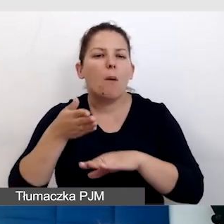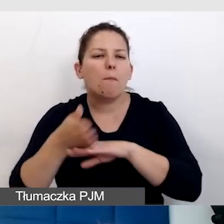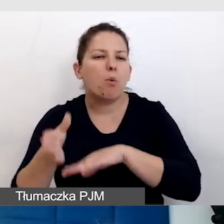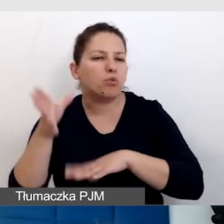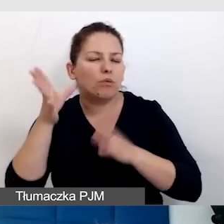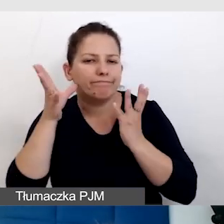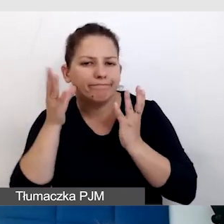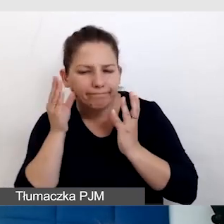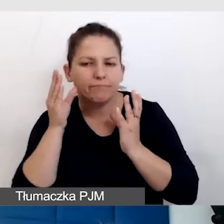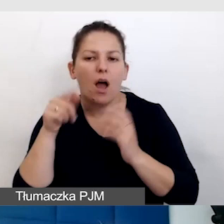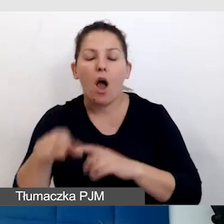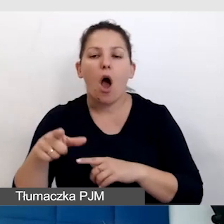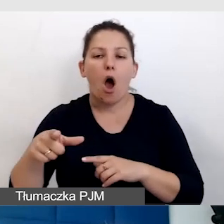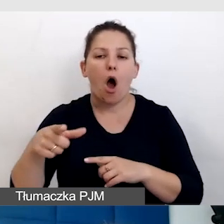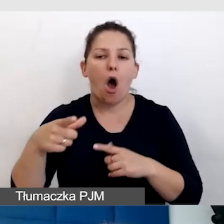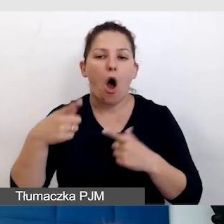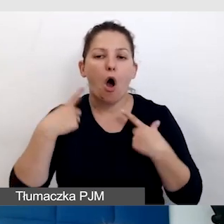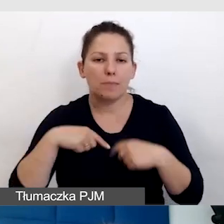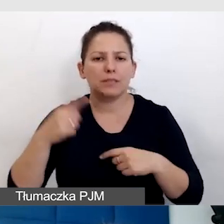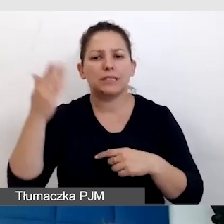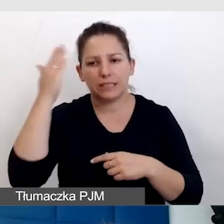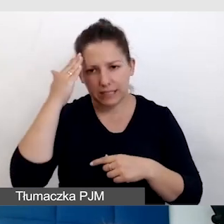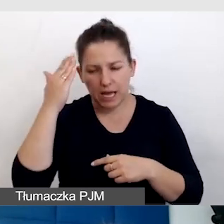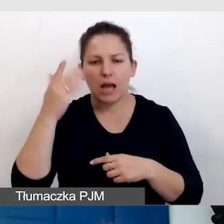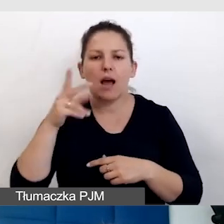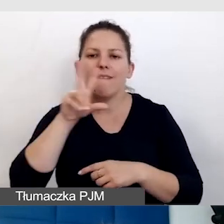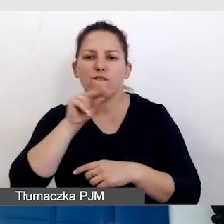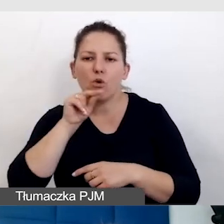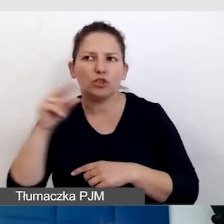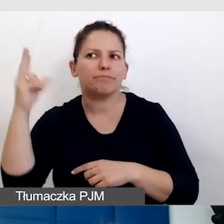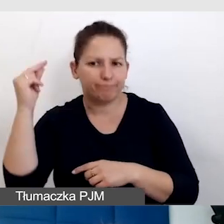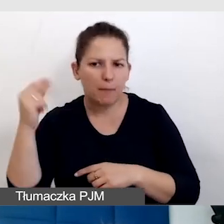Czyli osoby, które znają dobrze język foniczny, język polski.